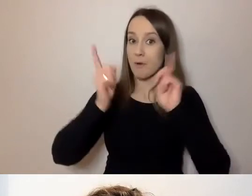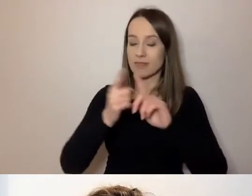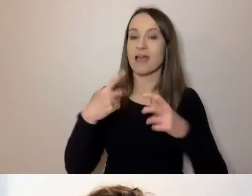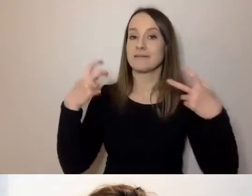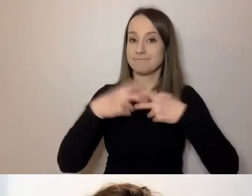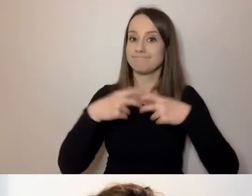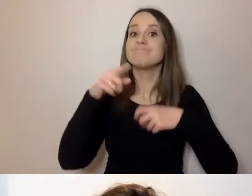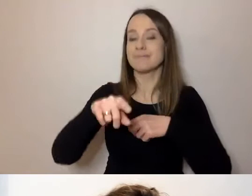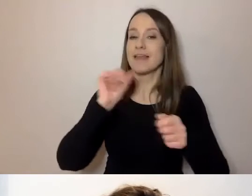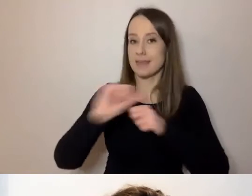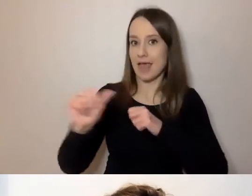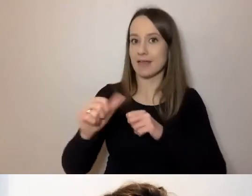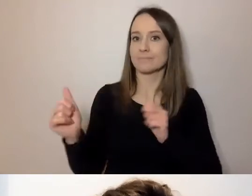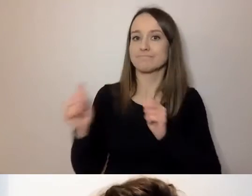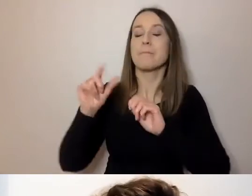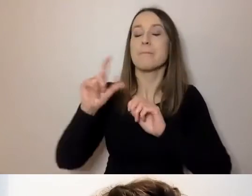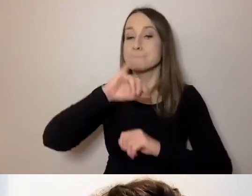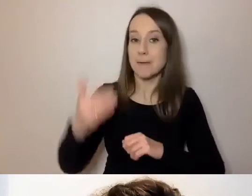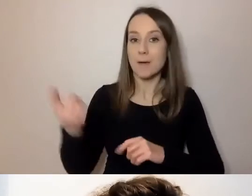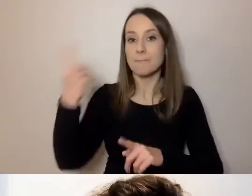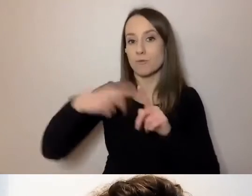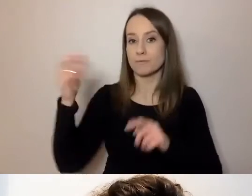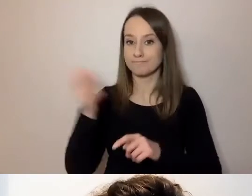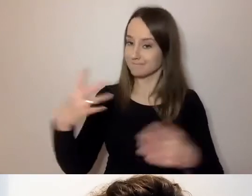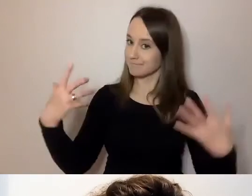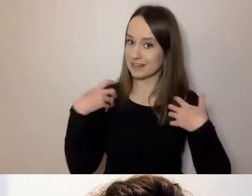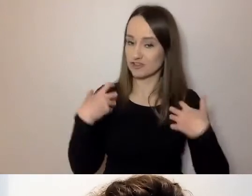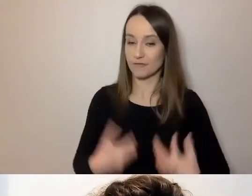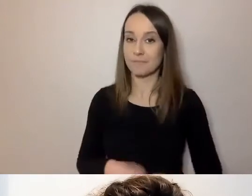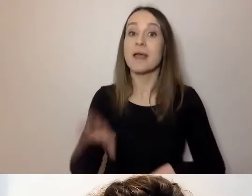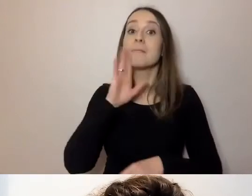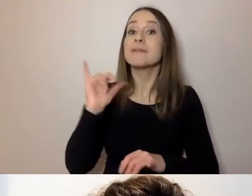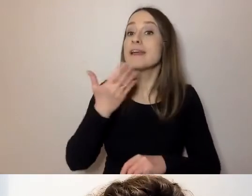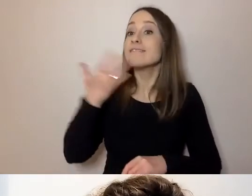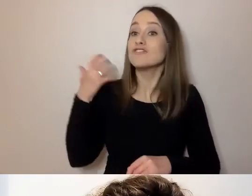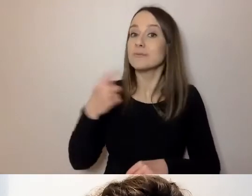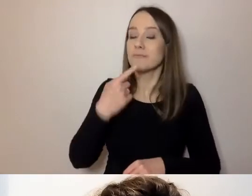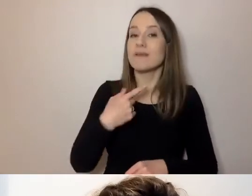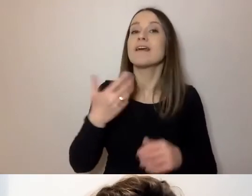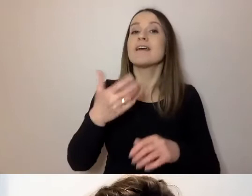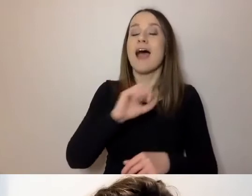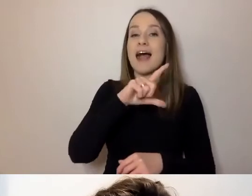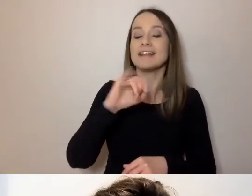z tłumaczeniem na PJM oraz napisami na żywo. Tłumaczą Alicja Szurkiewicz i Bernard Kinov.